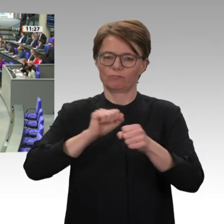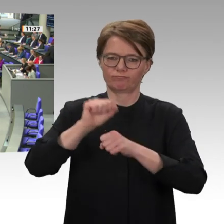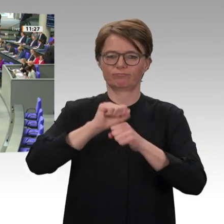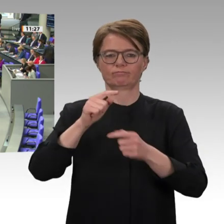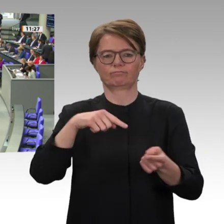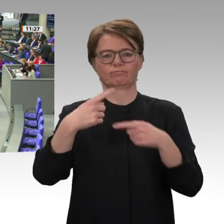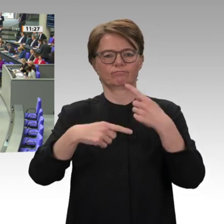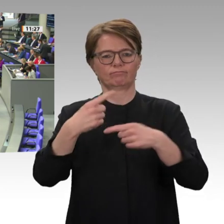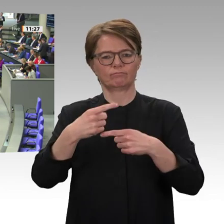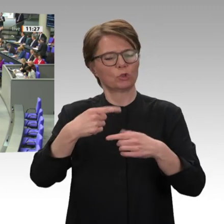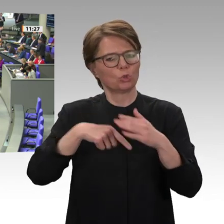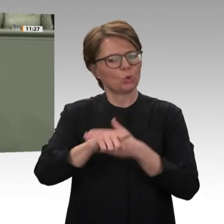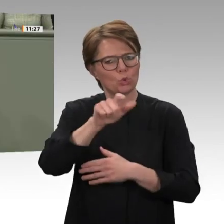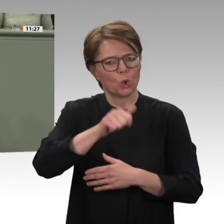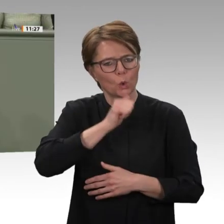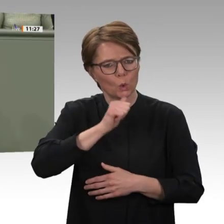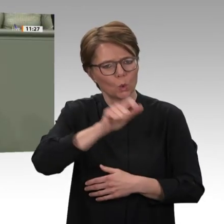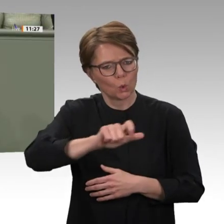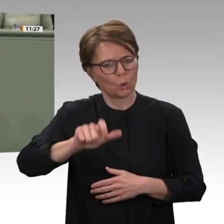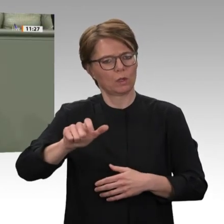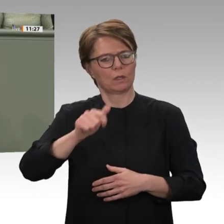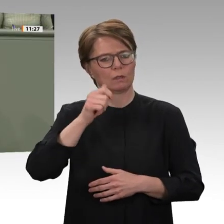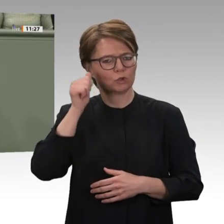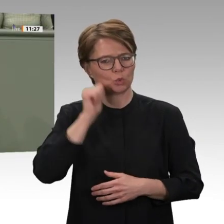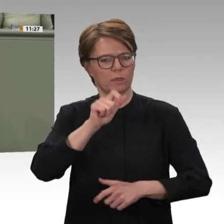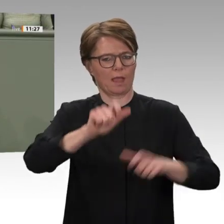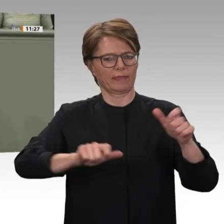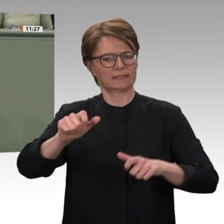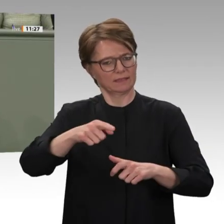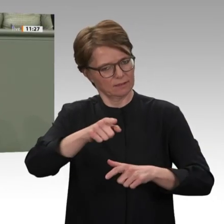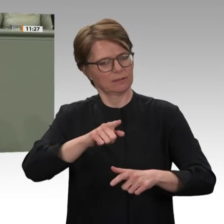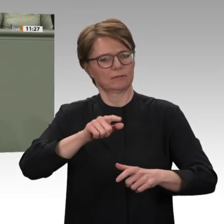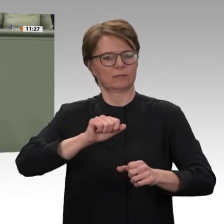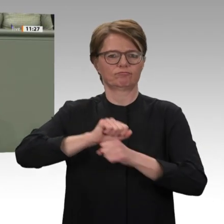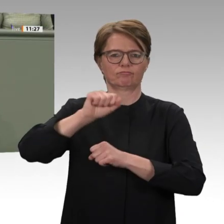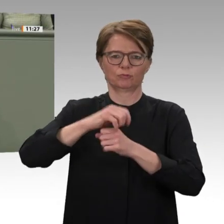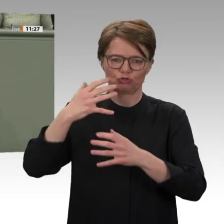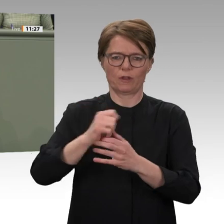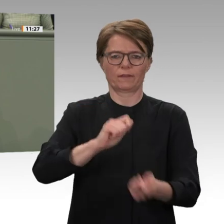bis dahin sowohl im Land, aber auch außerhalb des Landes kaum Vorstellbare gelungen, nämlich